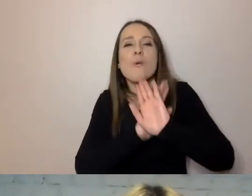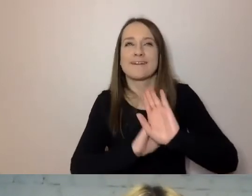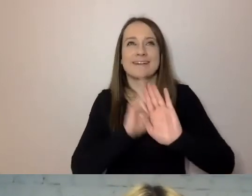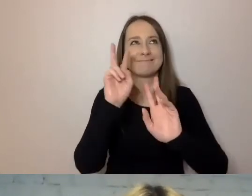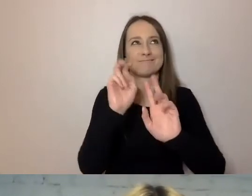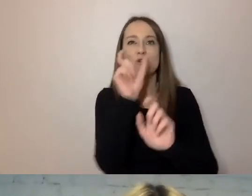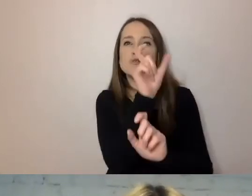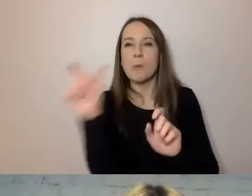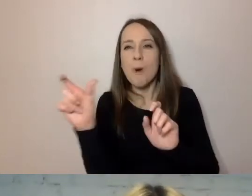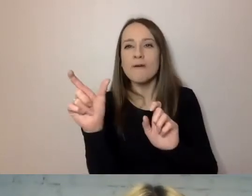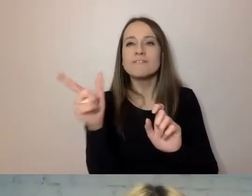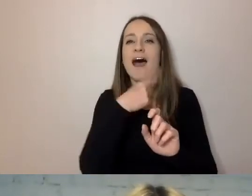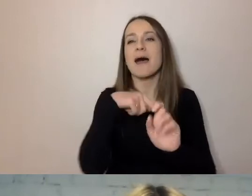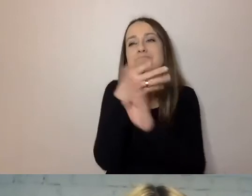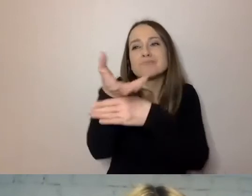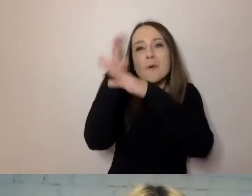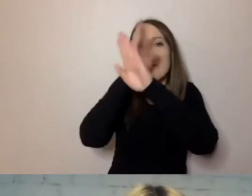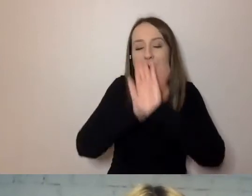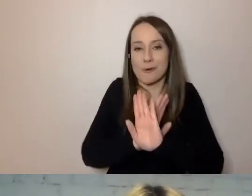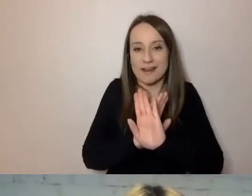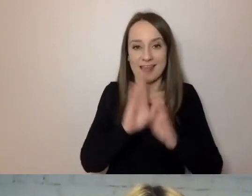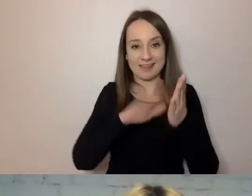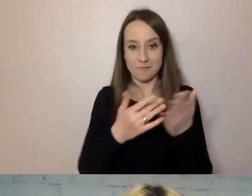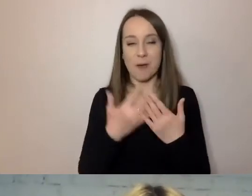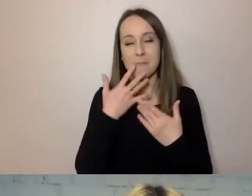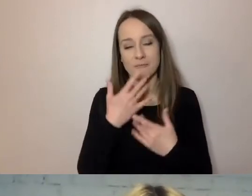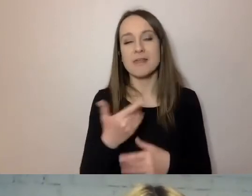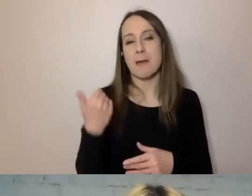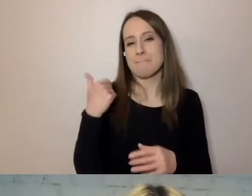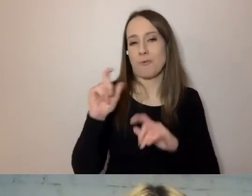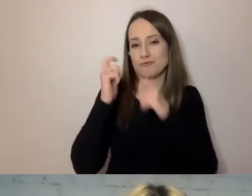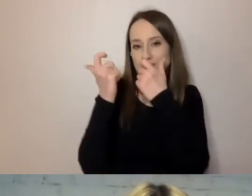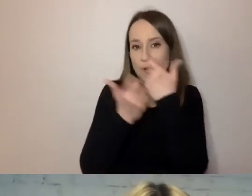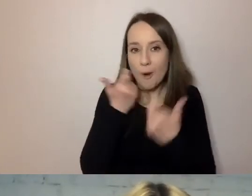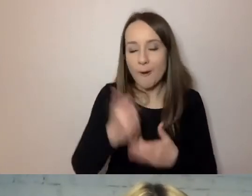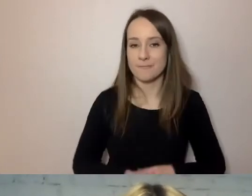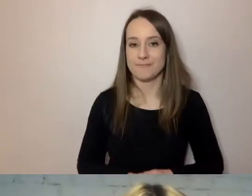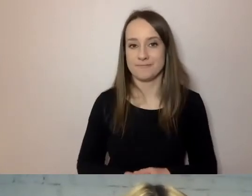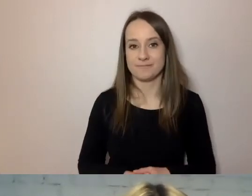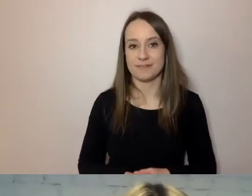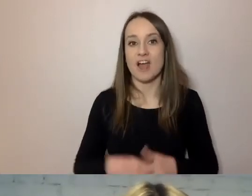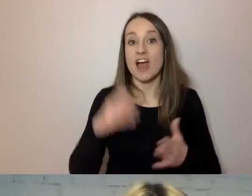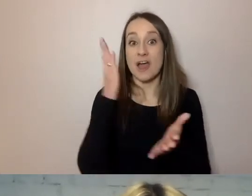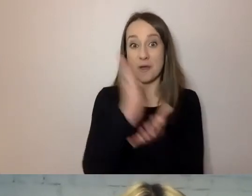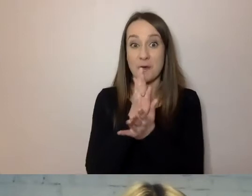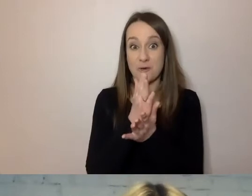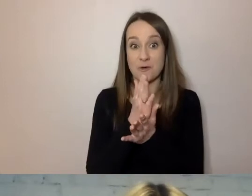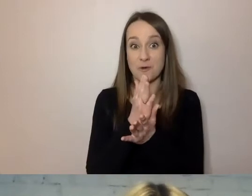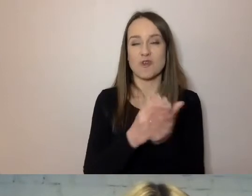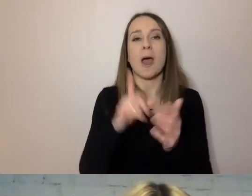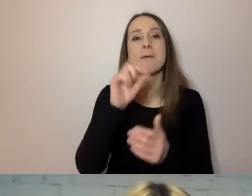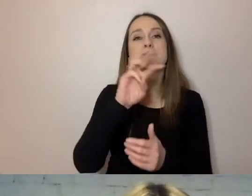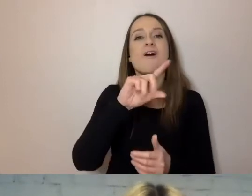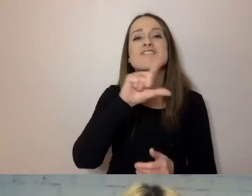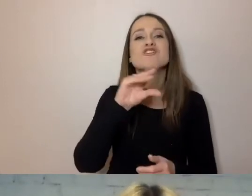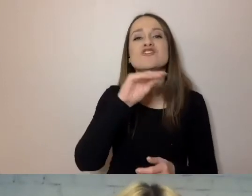Mówili: coś zostało zrobione, powzięto decyzję, przygotowano dokument.